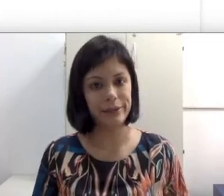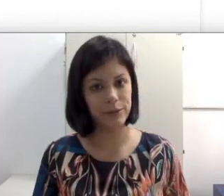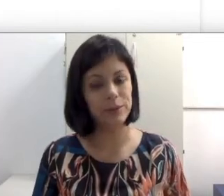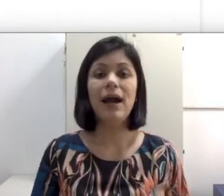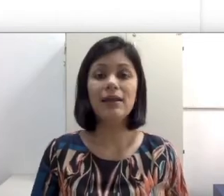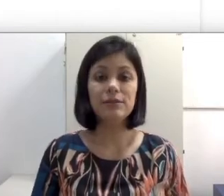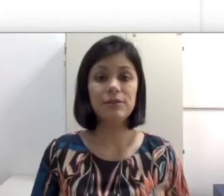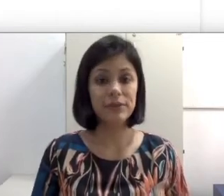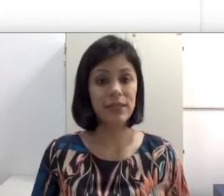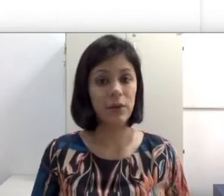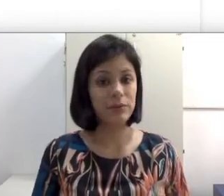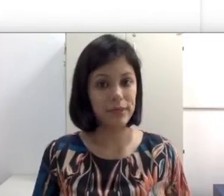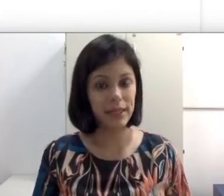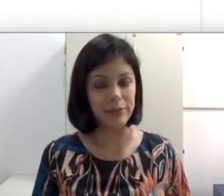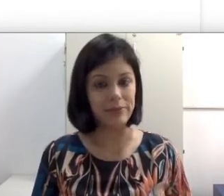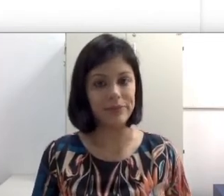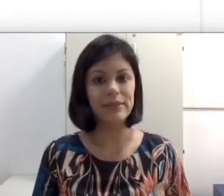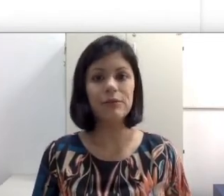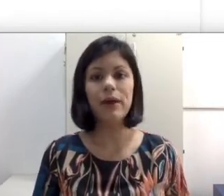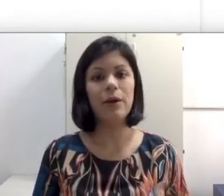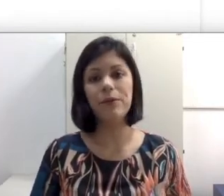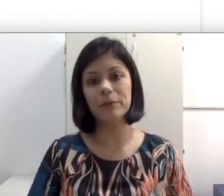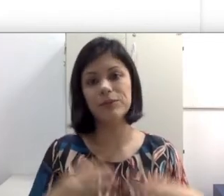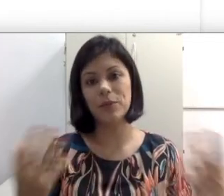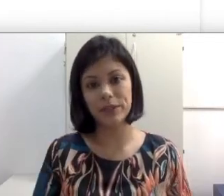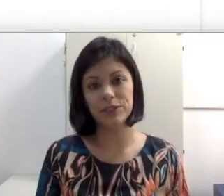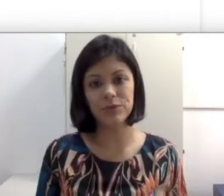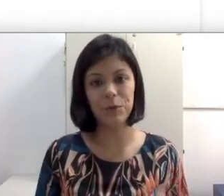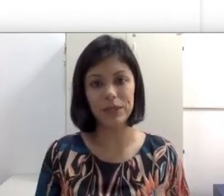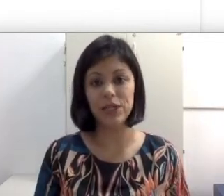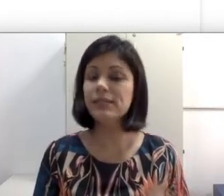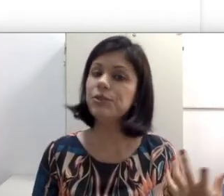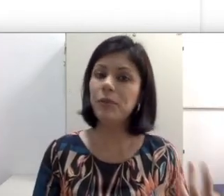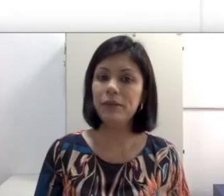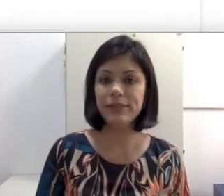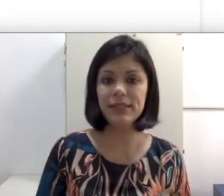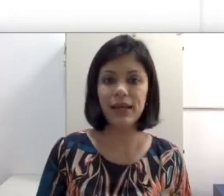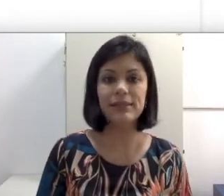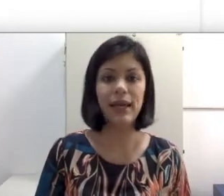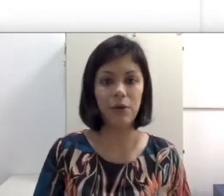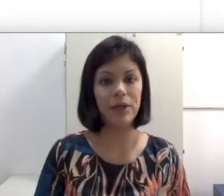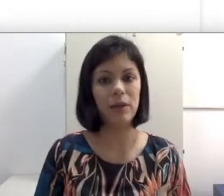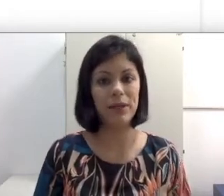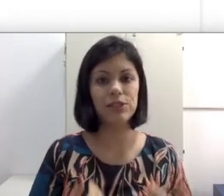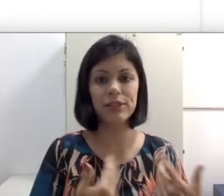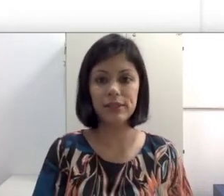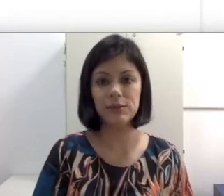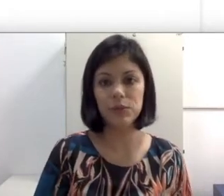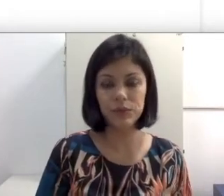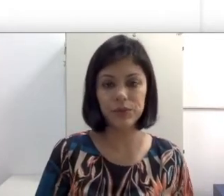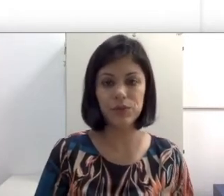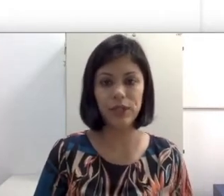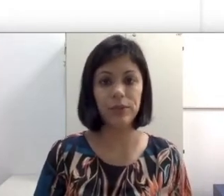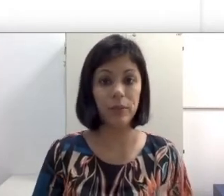a leitura orofacial é um treino. Então não é algo que a pessoa aprende naturalmente. Assim como a língua de sinais, é algo que ela aprende na interação com o outro sujeito.